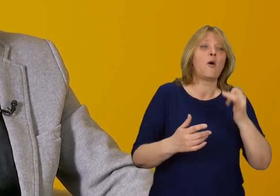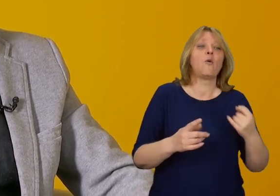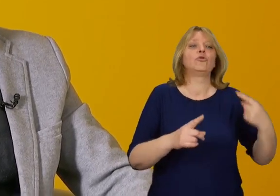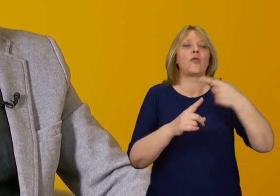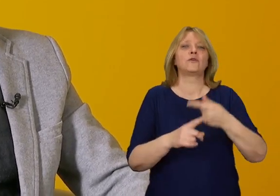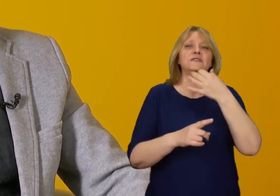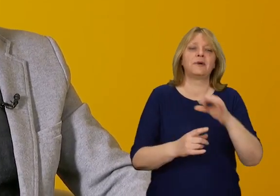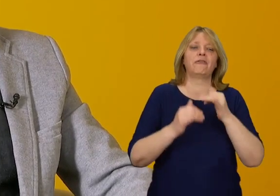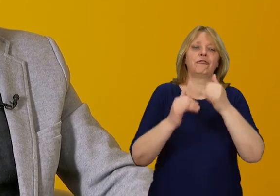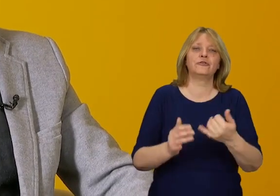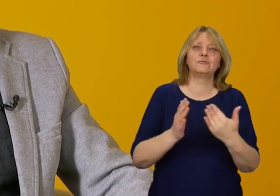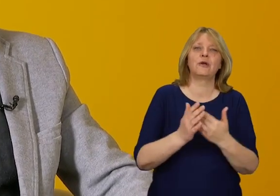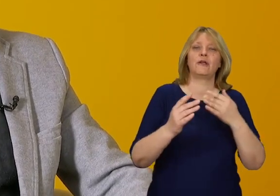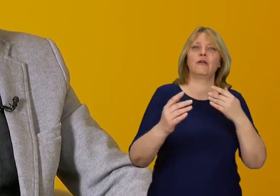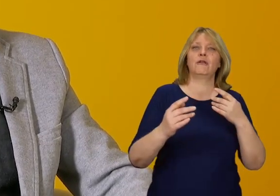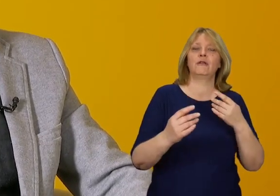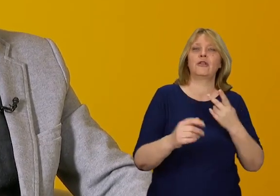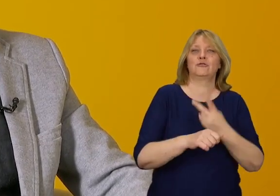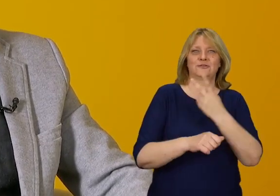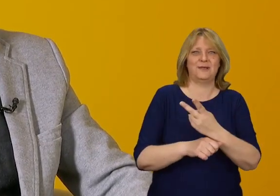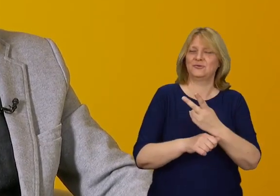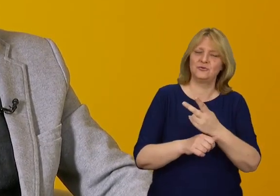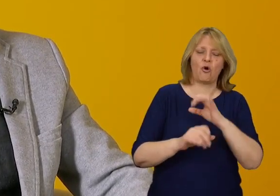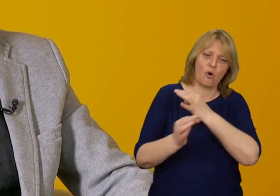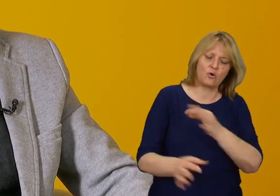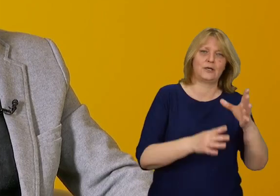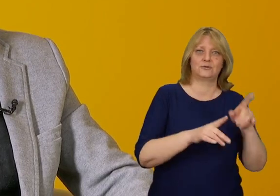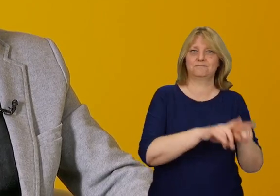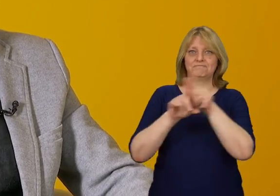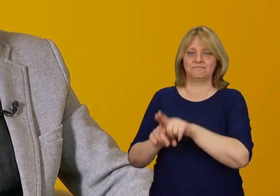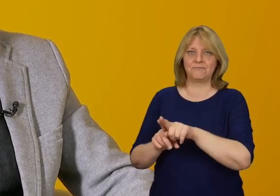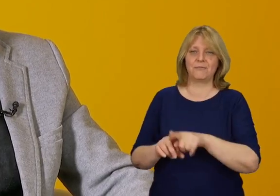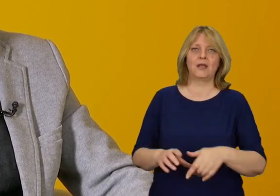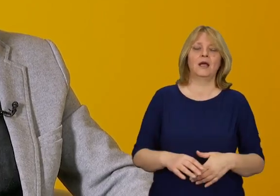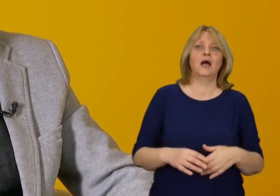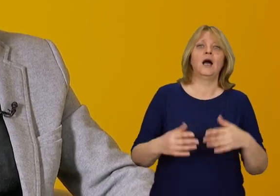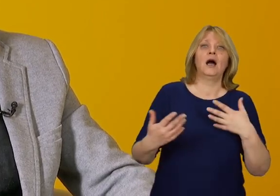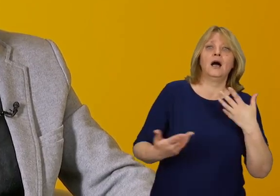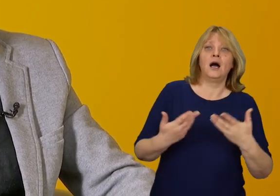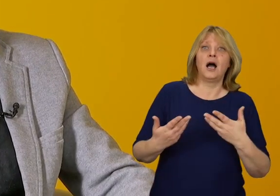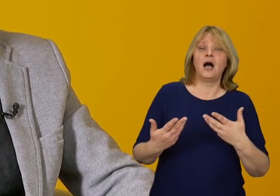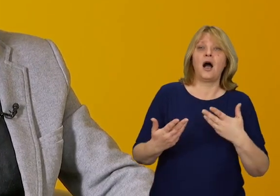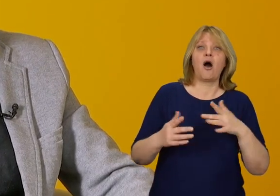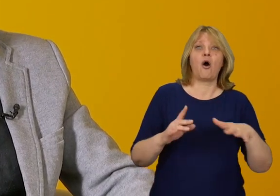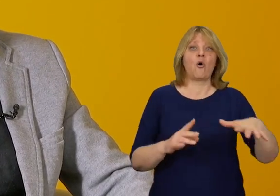Czy to bardzo wpływa na architekturę i nasze otoczenie? To zależy Można odpowiedzieć tak lub nie.